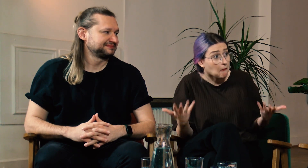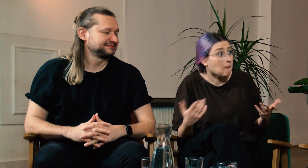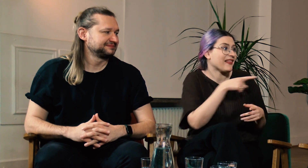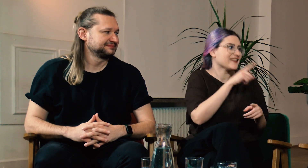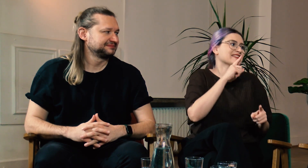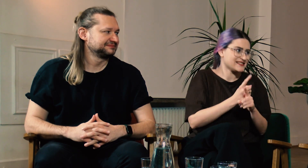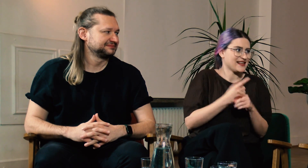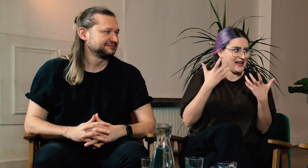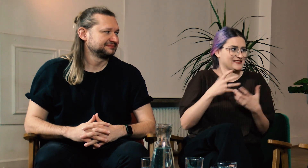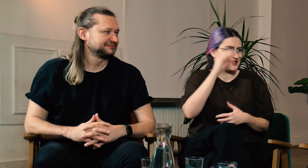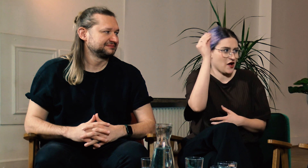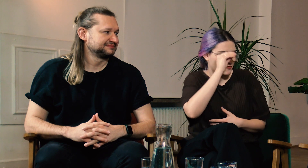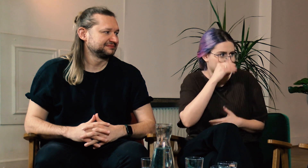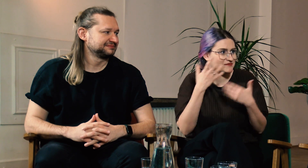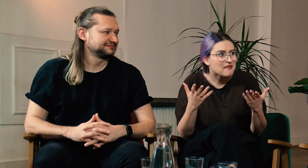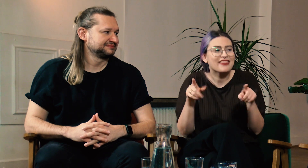Ty Moniko się na to zdecydowałaś.